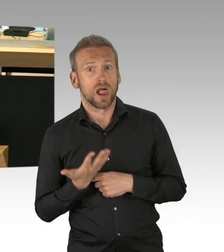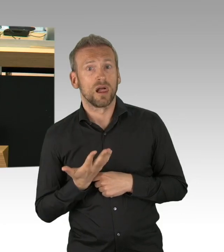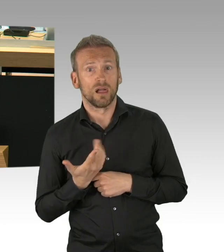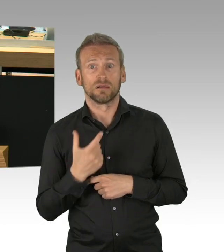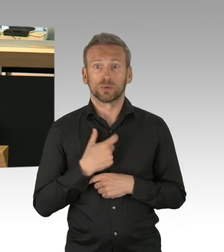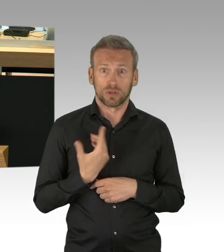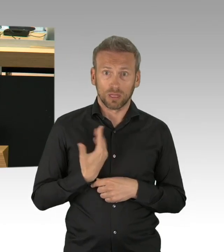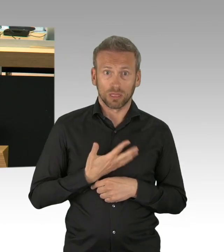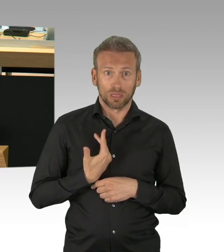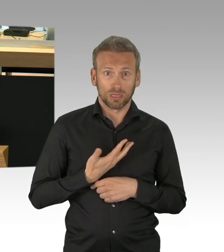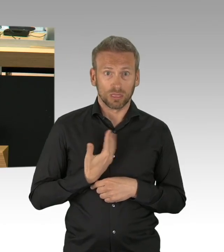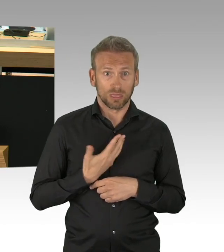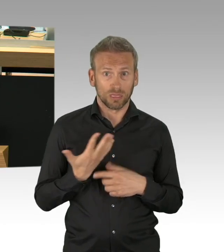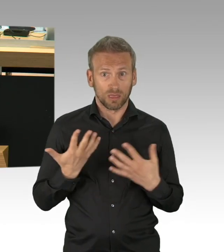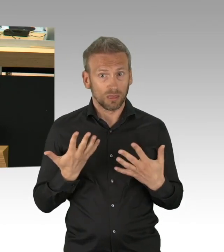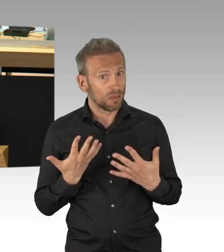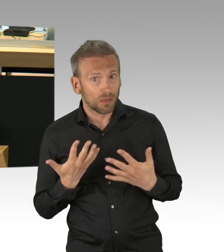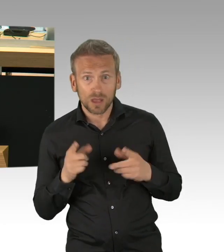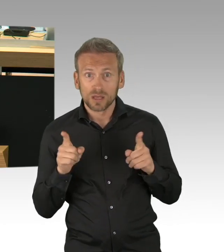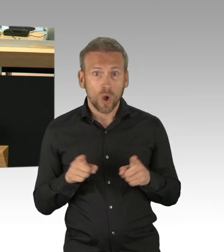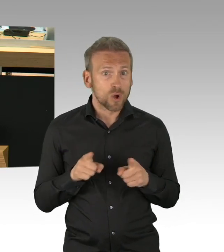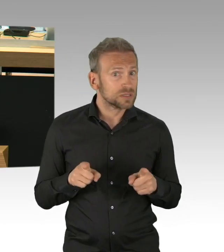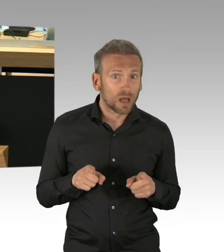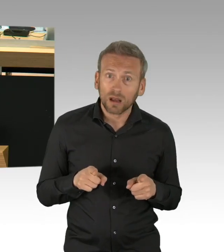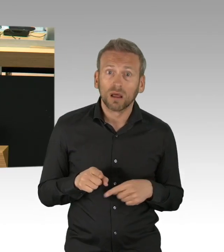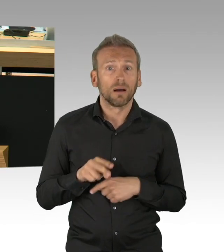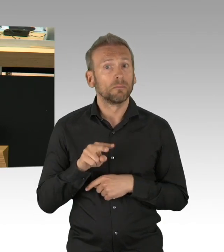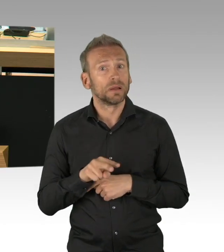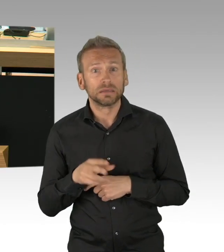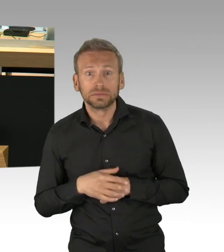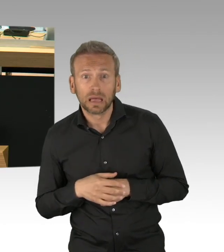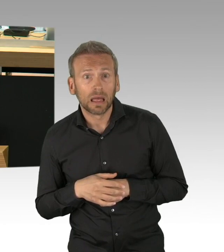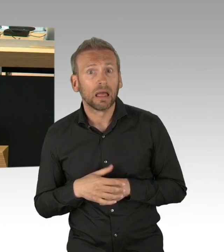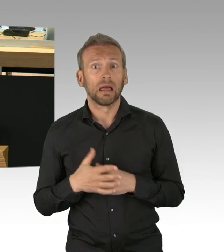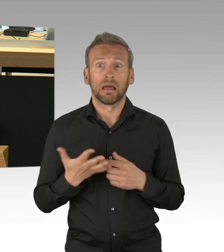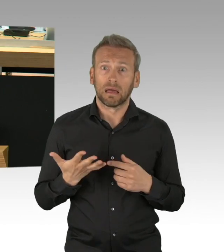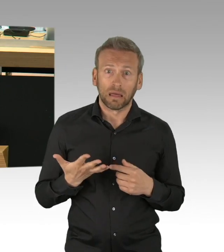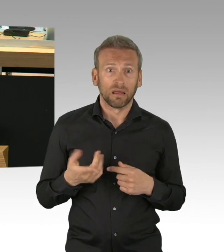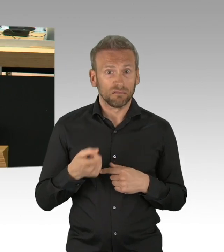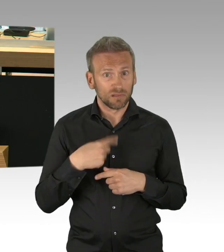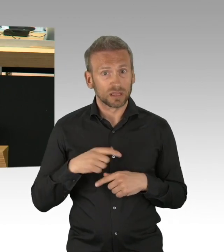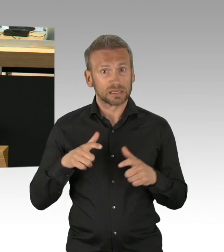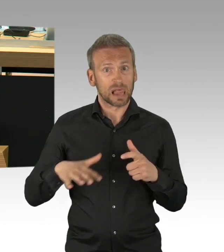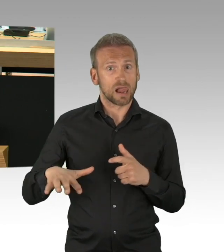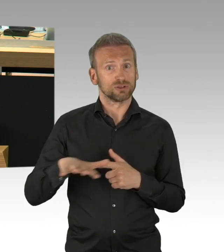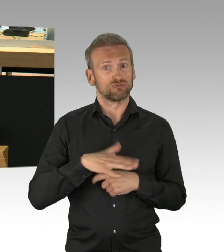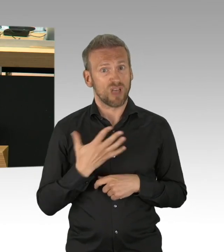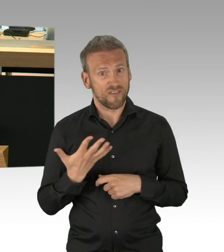dass es in der Phase der Corona-Krise Aufgabe des Staates ist oder allein des Staates ist, alles per Vorschriften und Verboten zu regeln.